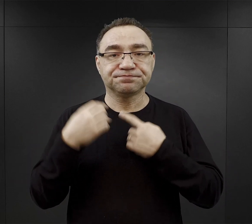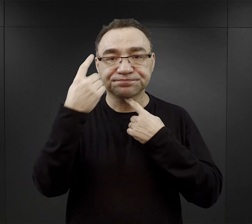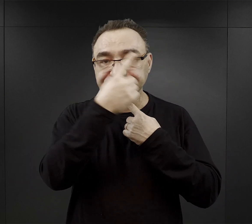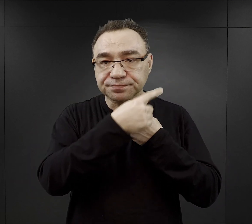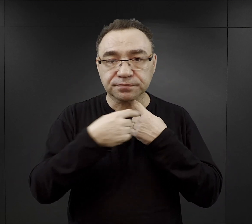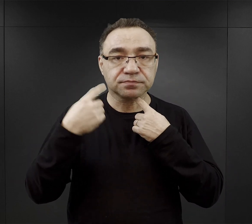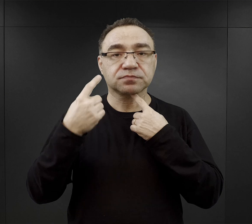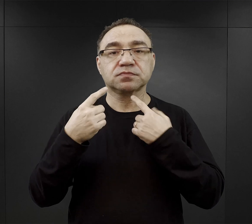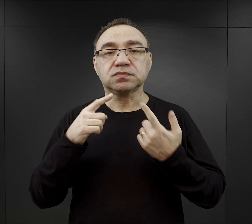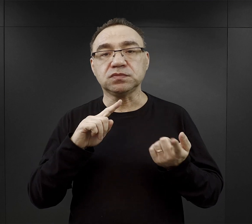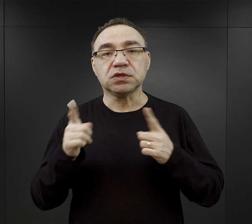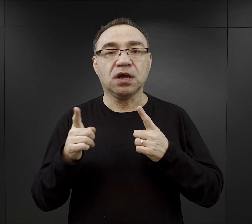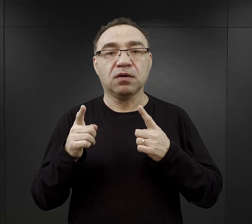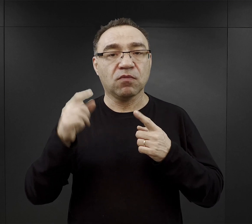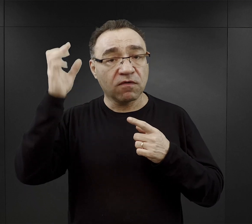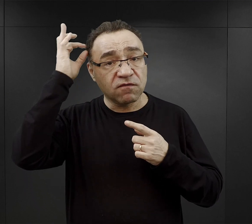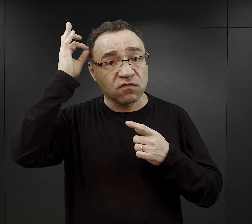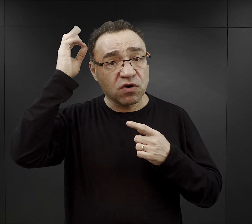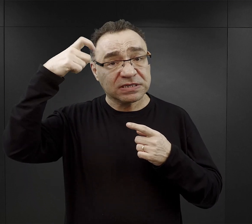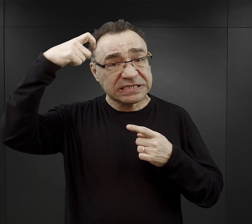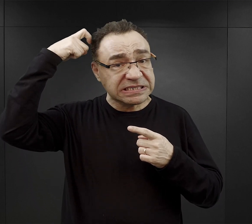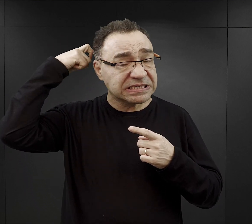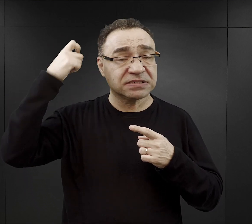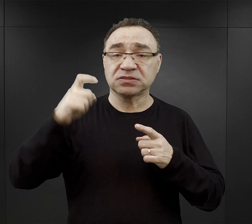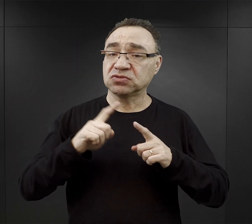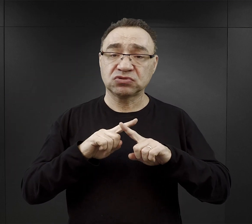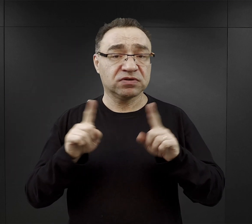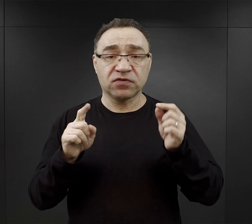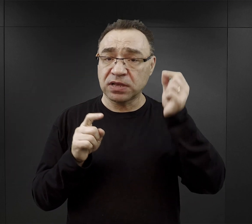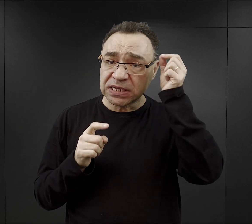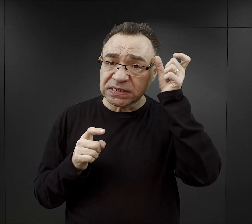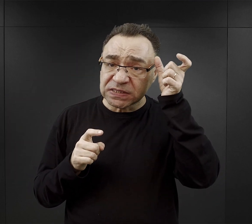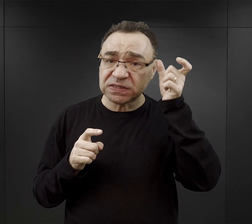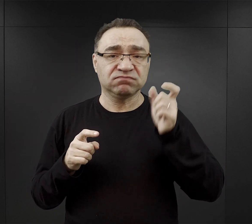czy golenie włosów na głowie, one nie mogły być zbyt długie.